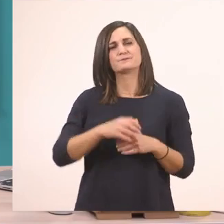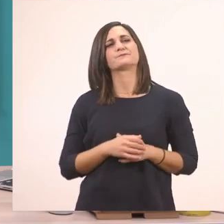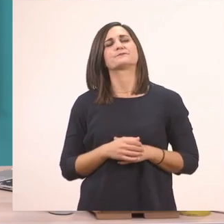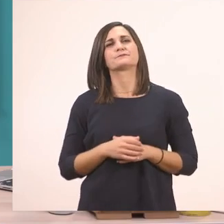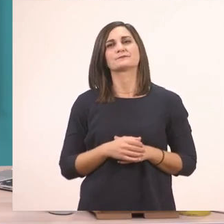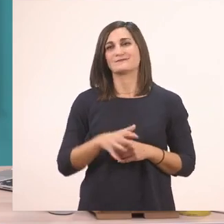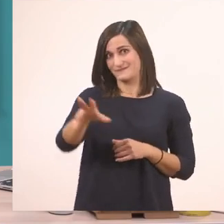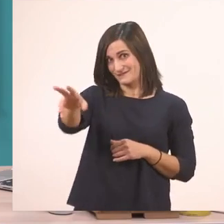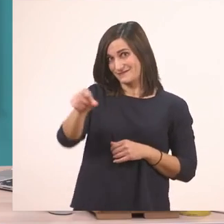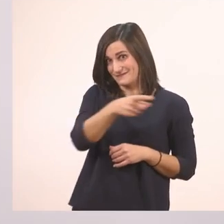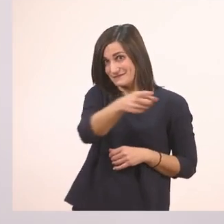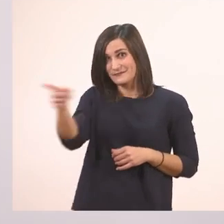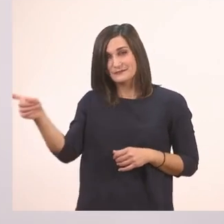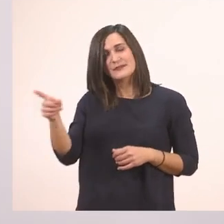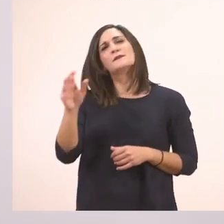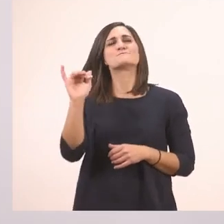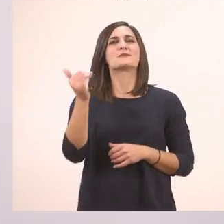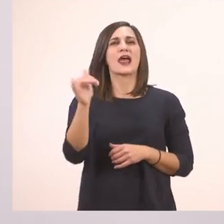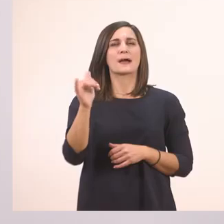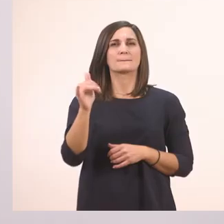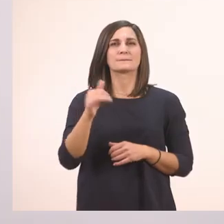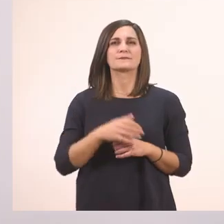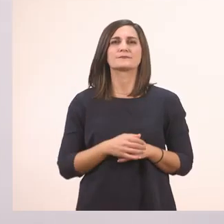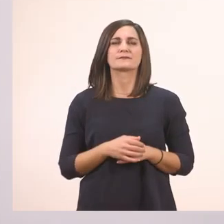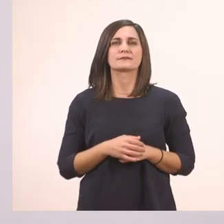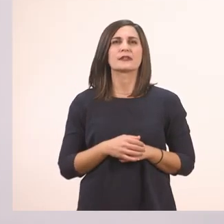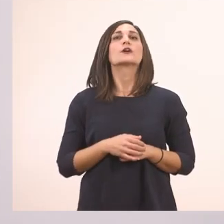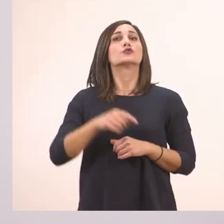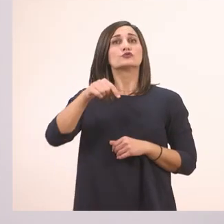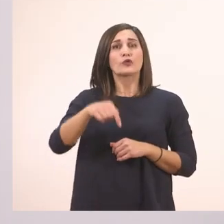Την μπλε ξυλομπογιά και να πάμε να υπογραμμίσουμε